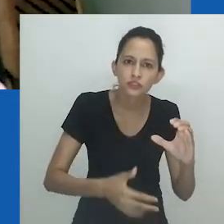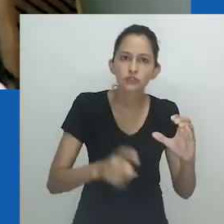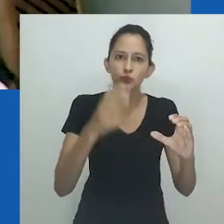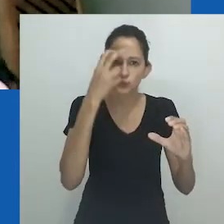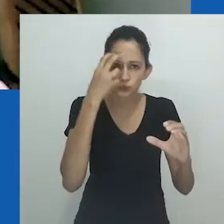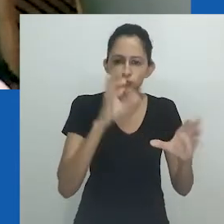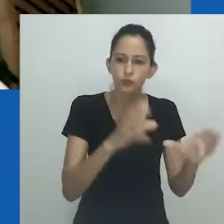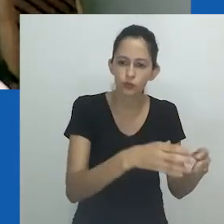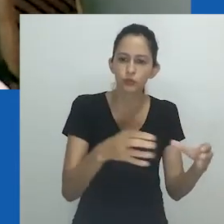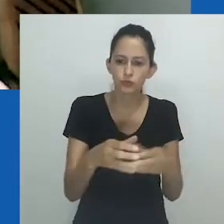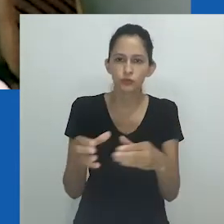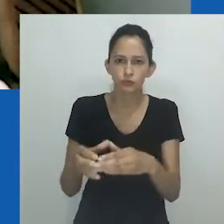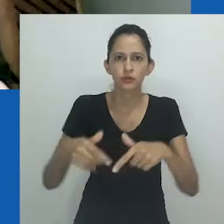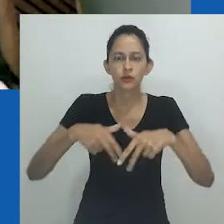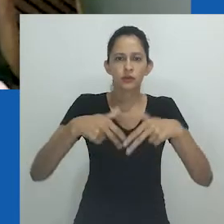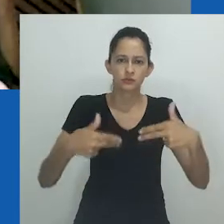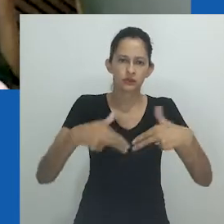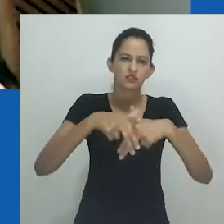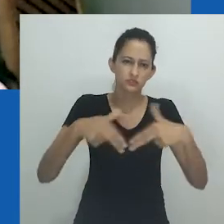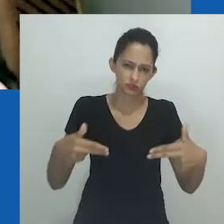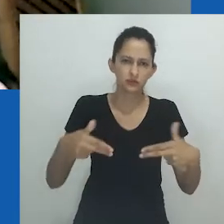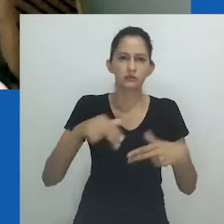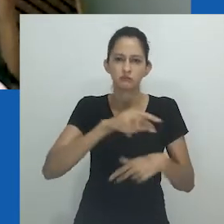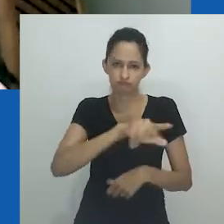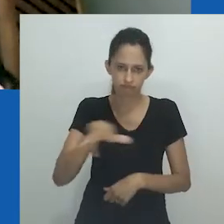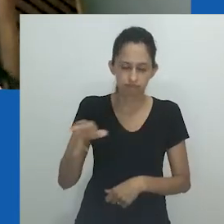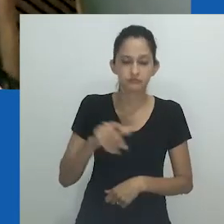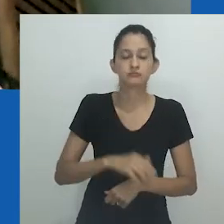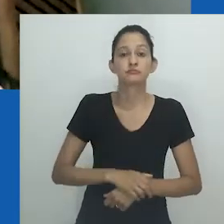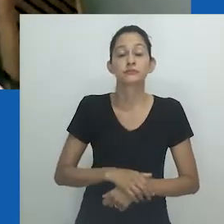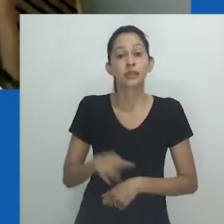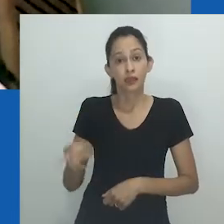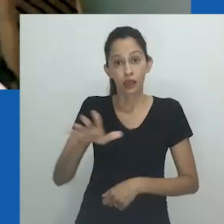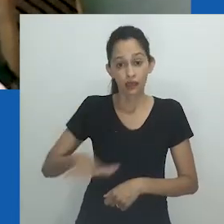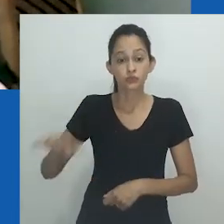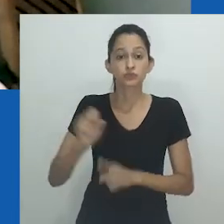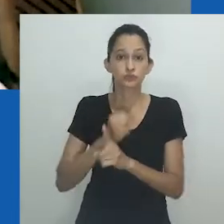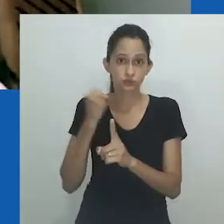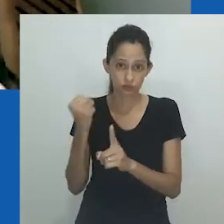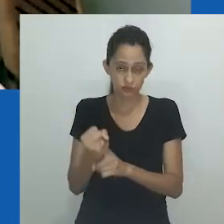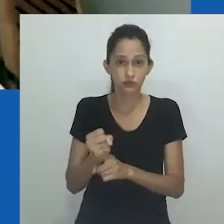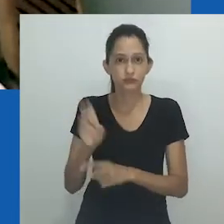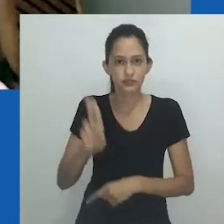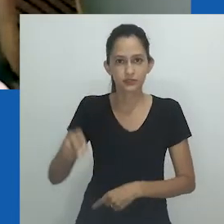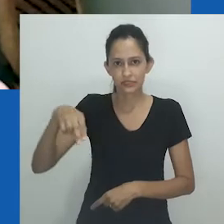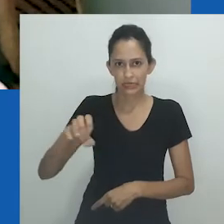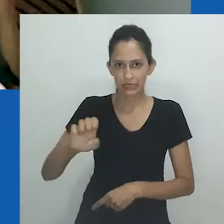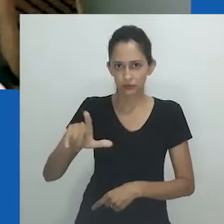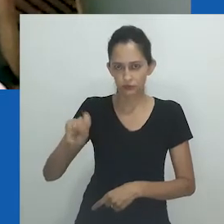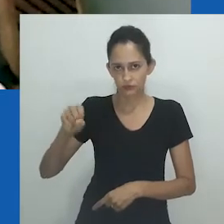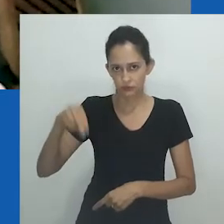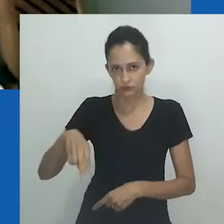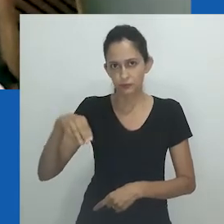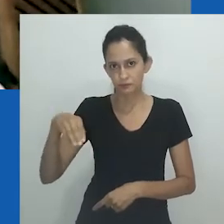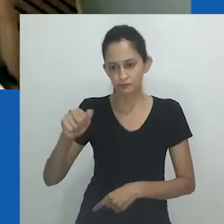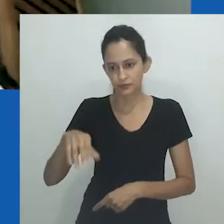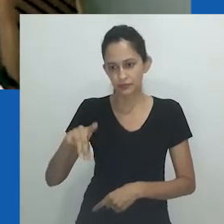O mesmo olhar que informa seu trabalho como documentarista e roteirista construídos na formação em Sociologia na Nelson Mandela University,